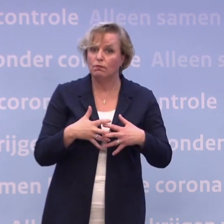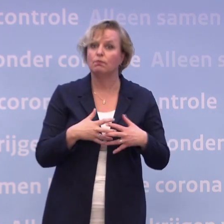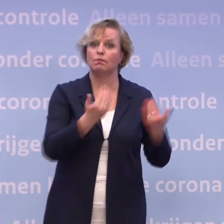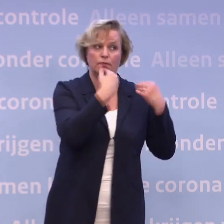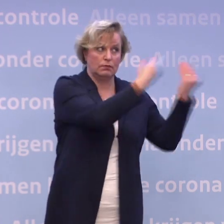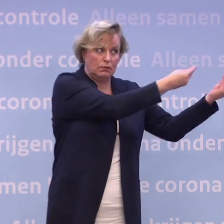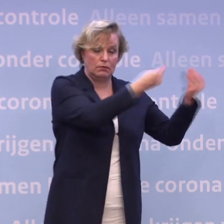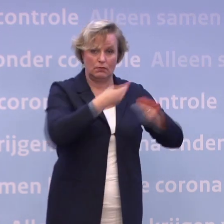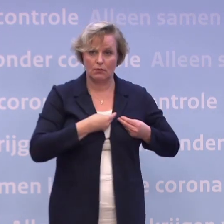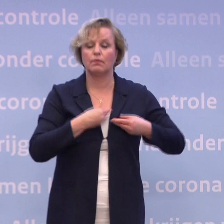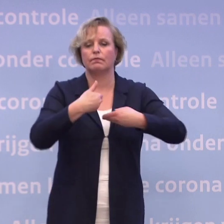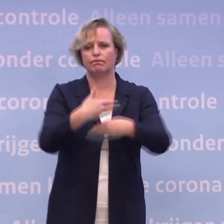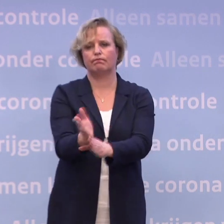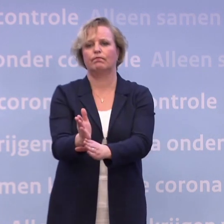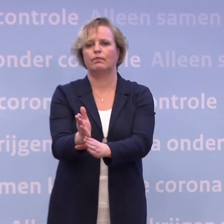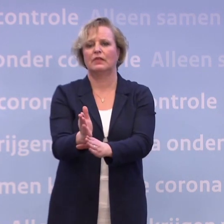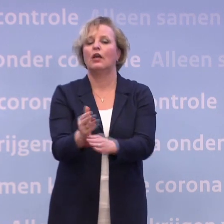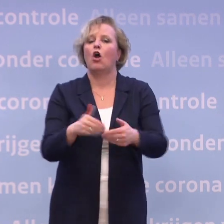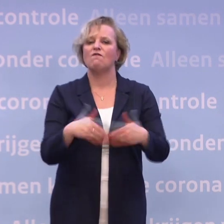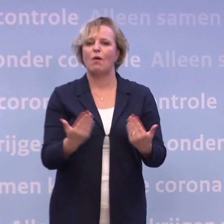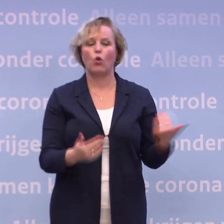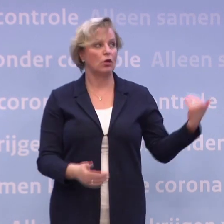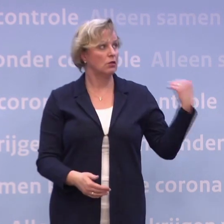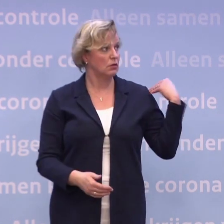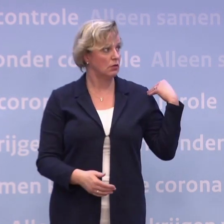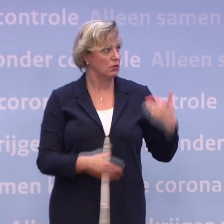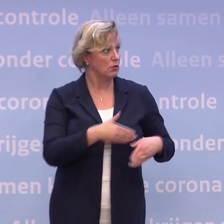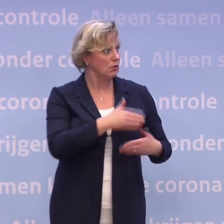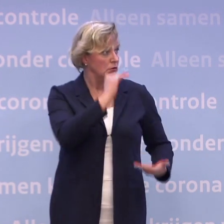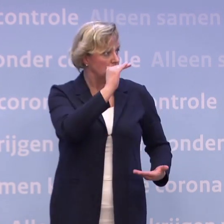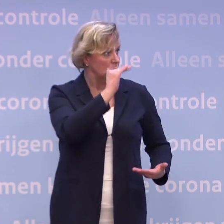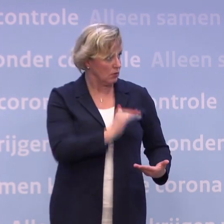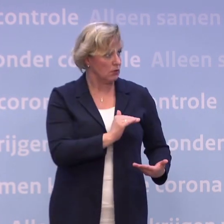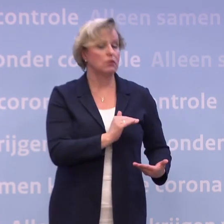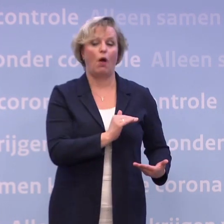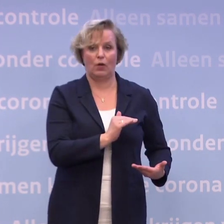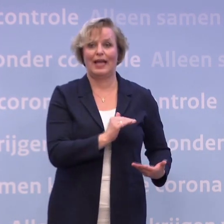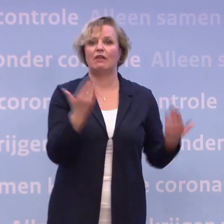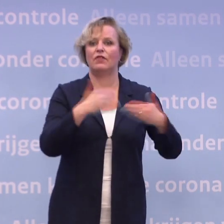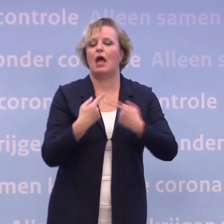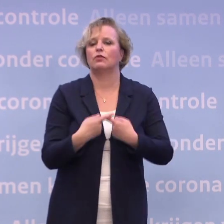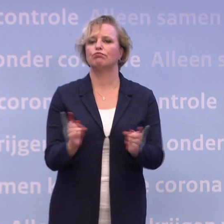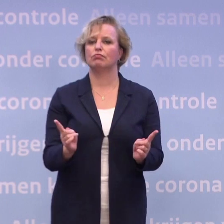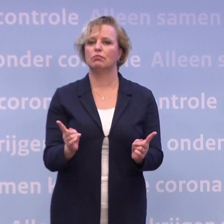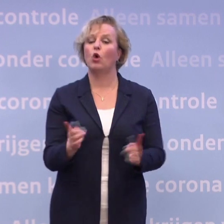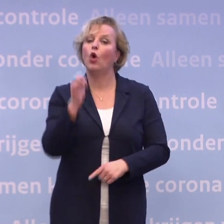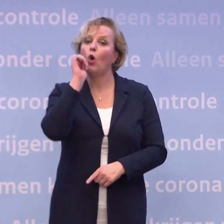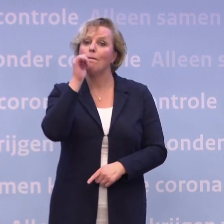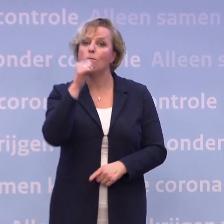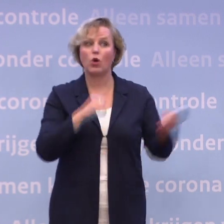Ik heb vanmorgen het leveringsbericht gehad over de eerste half miljoen vaccins... ...die we krijgen, en vanavond vertel ik u dat. Als ik morgen een ander leveringsbericht krijg...